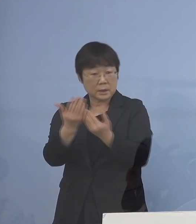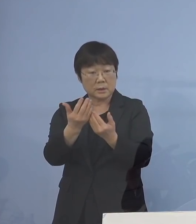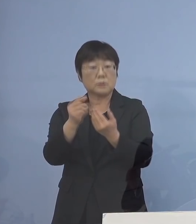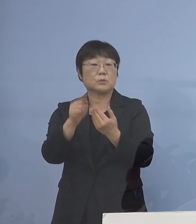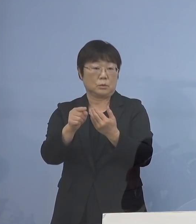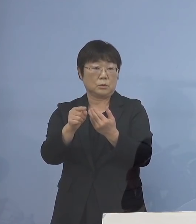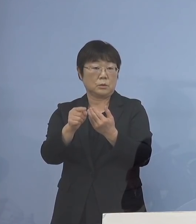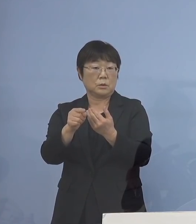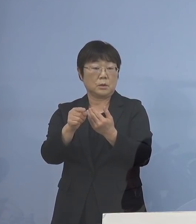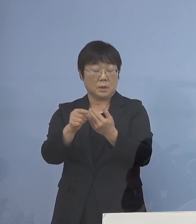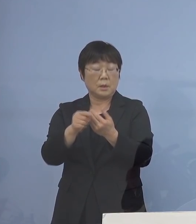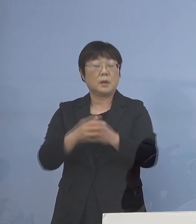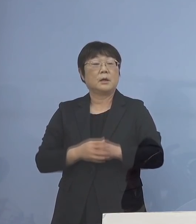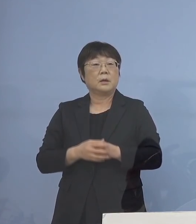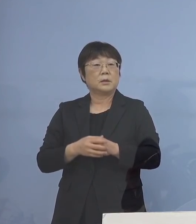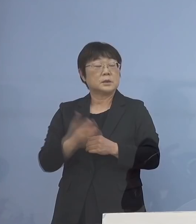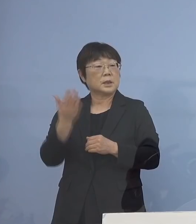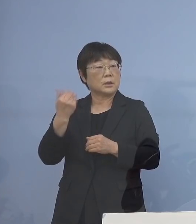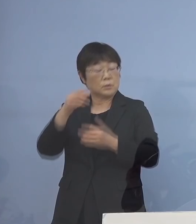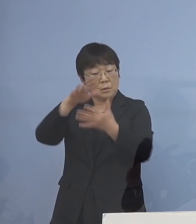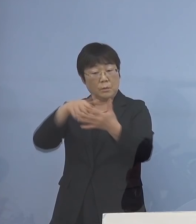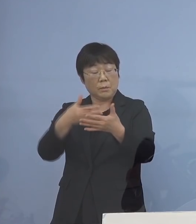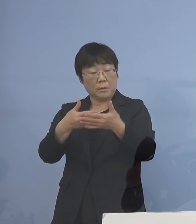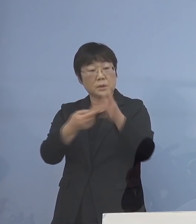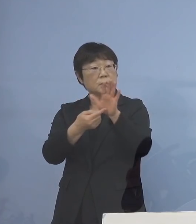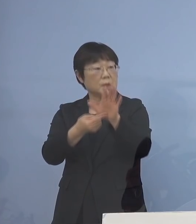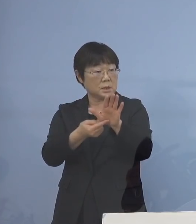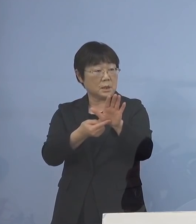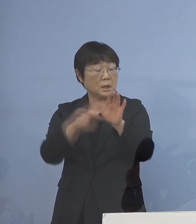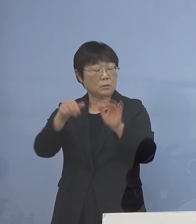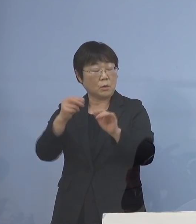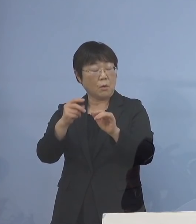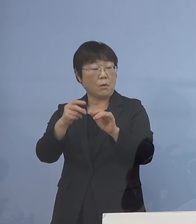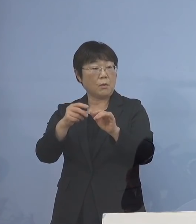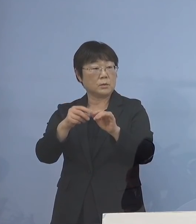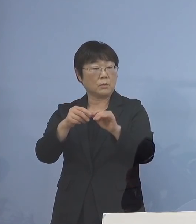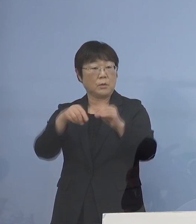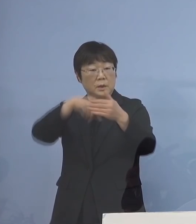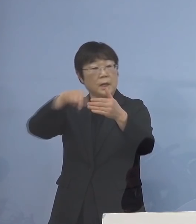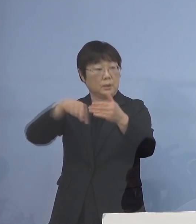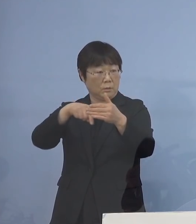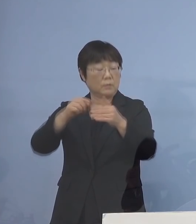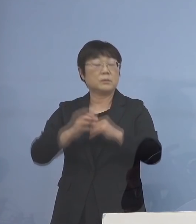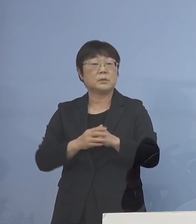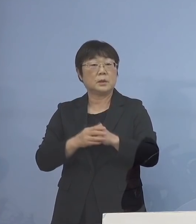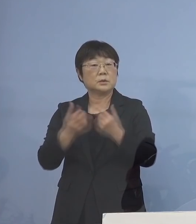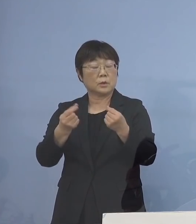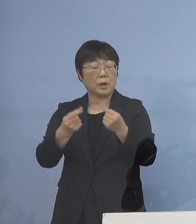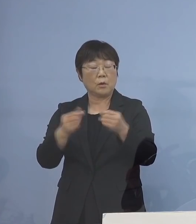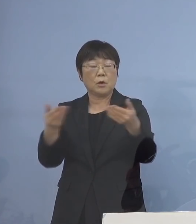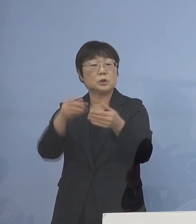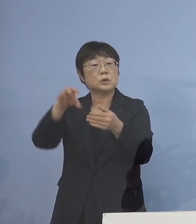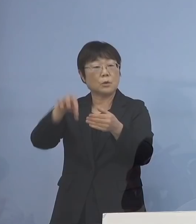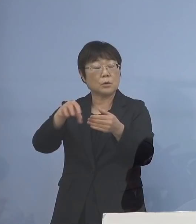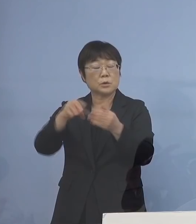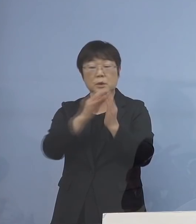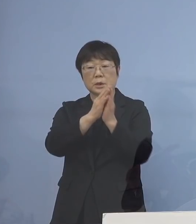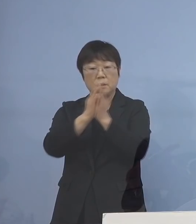それをフローチャートが先ほど お示ししたフローチャート ということになりますので それを各事業所にお示しをして